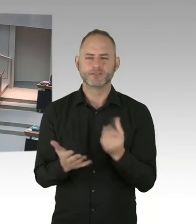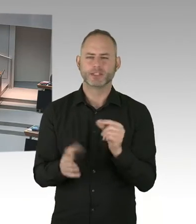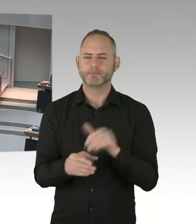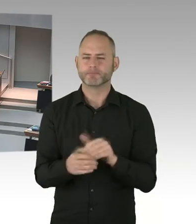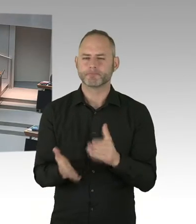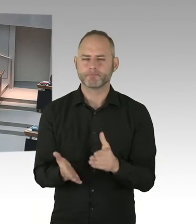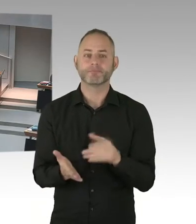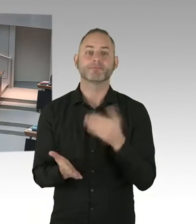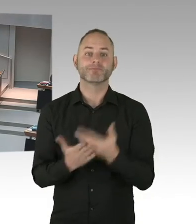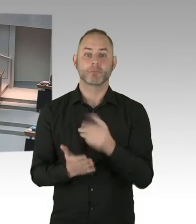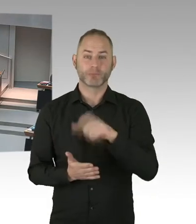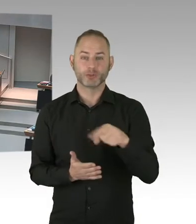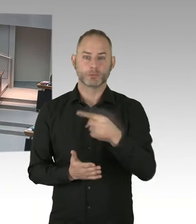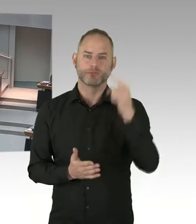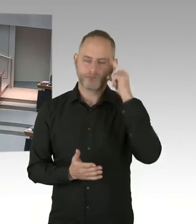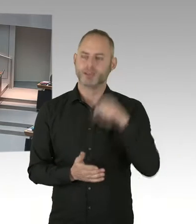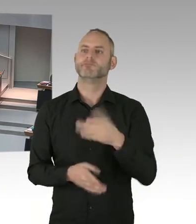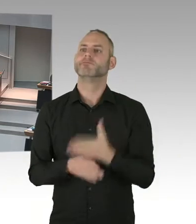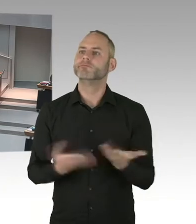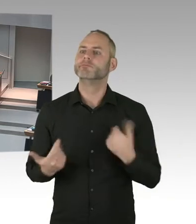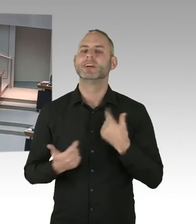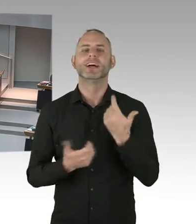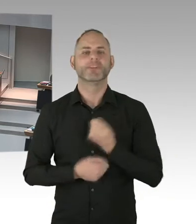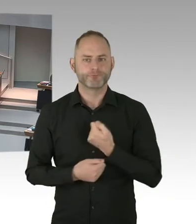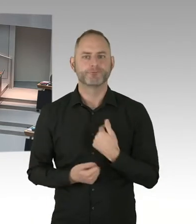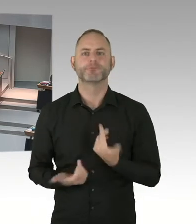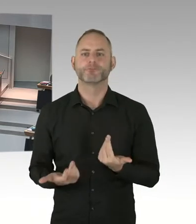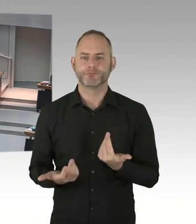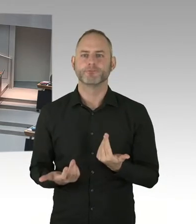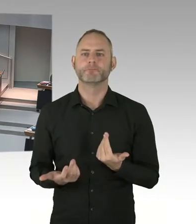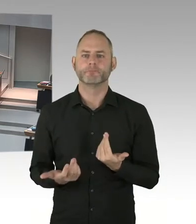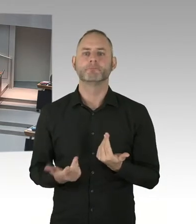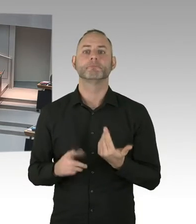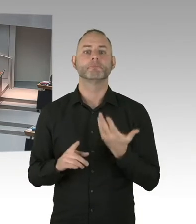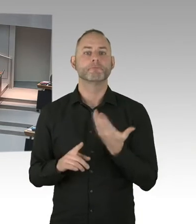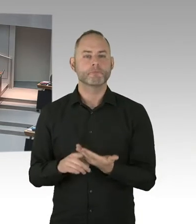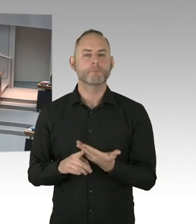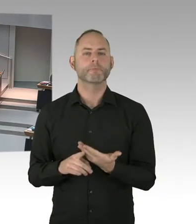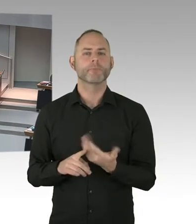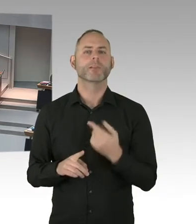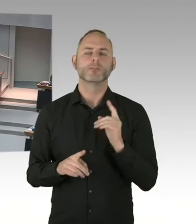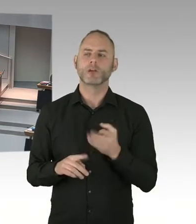Und diese letzte 95% ist auch deshalb wichtig, das wissen die Meisten nicht, da müssen wir viel mehr Aufklärungsarbeit